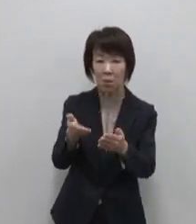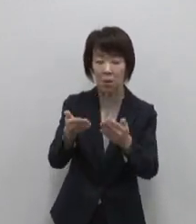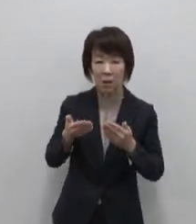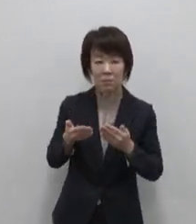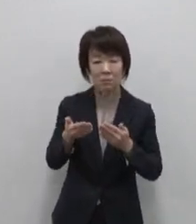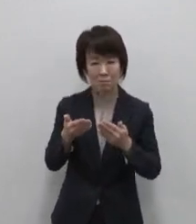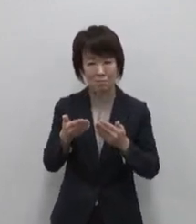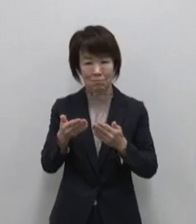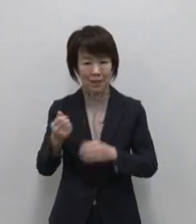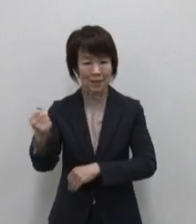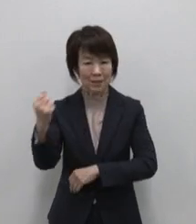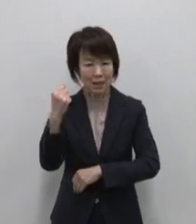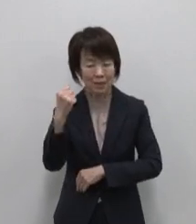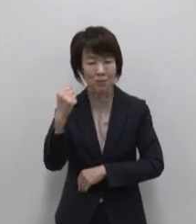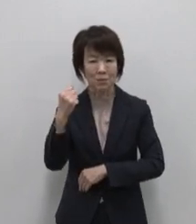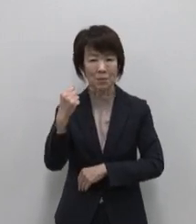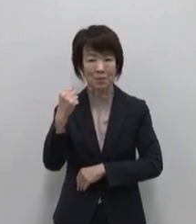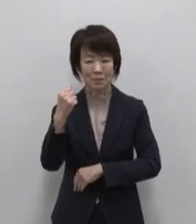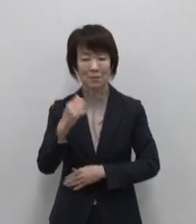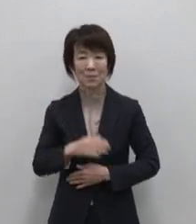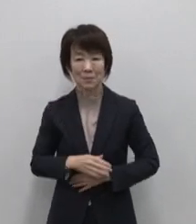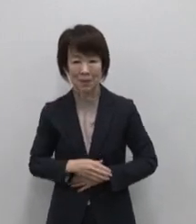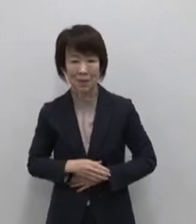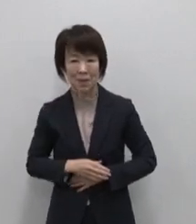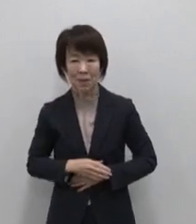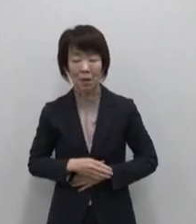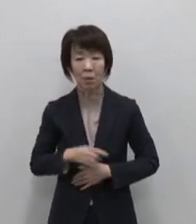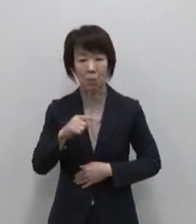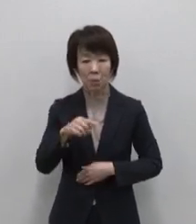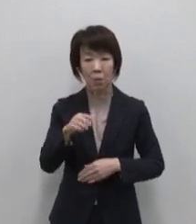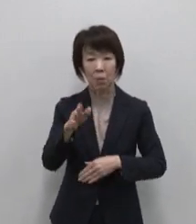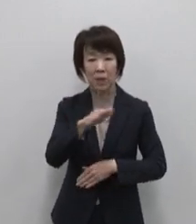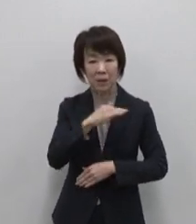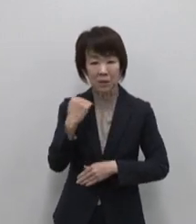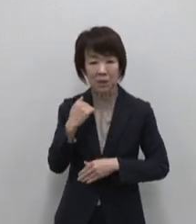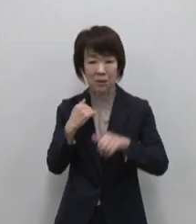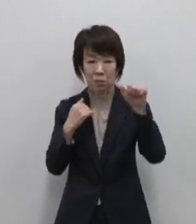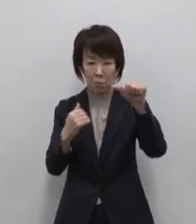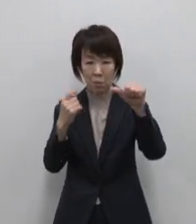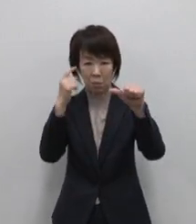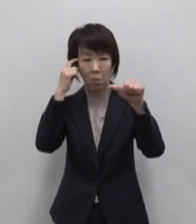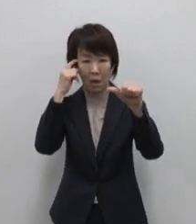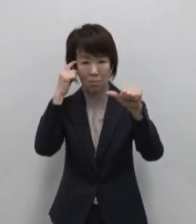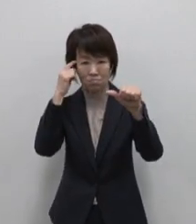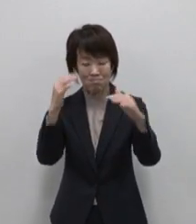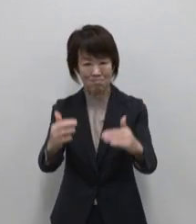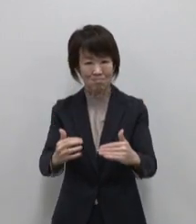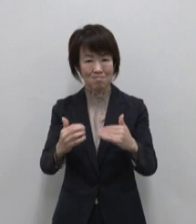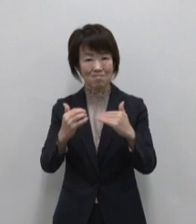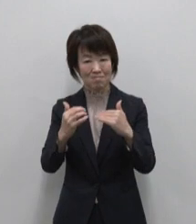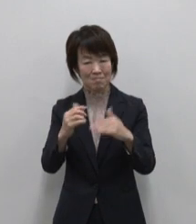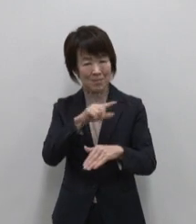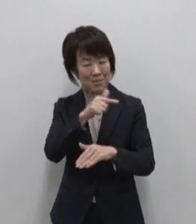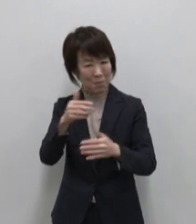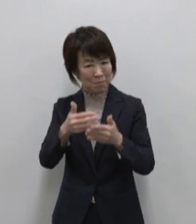織りなす三宅島には 私たちの五感を呼び覚ます 数々の体験が溢れています